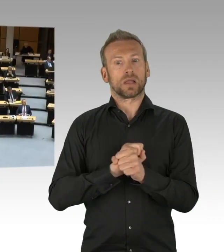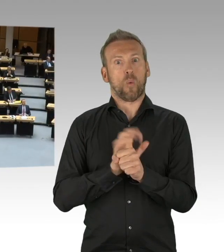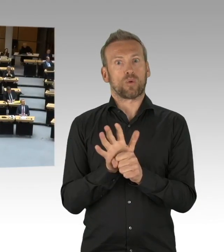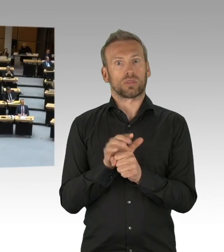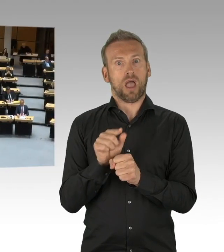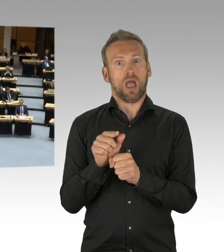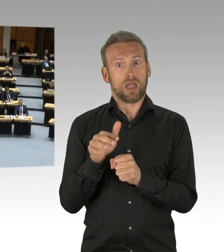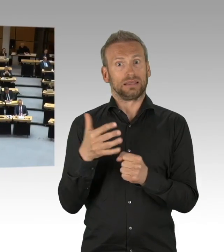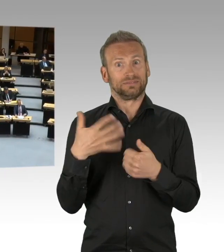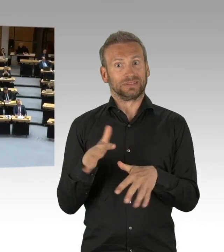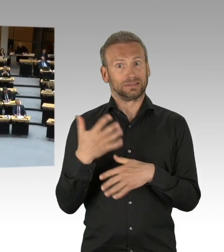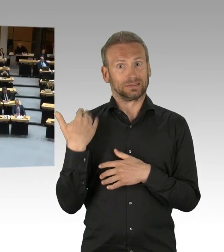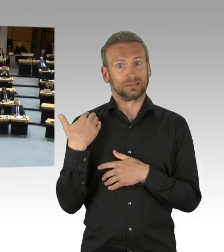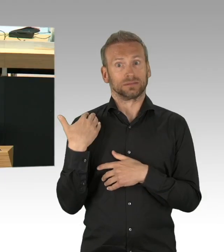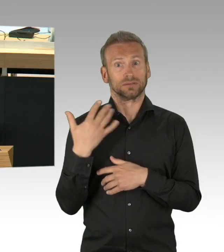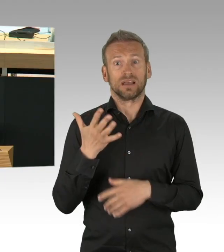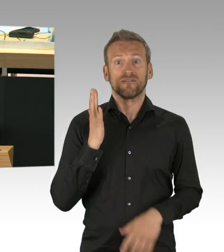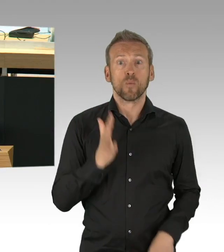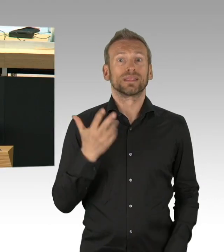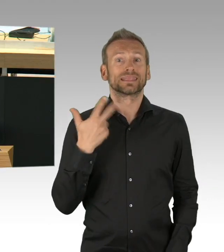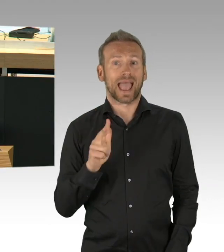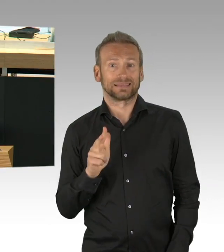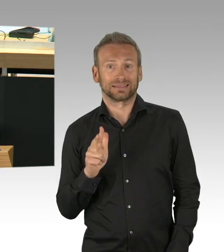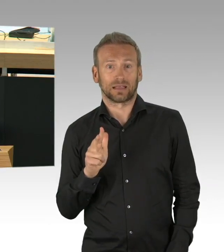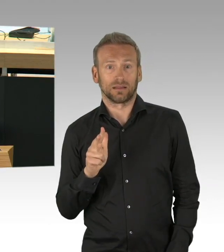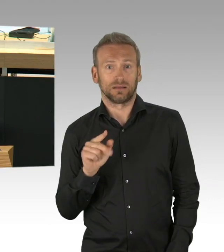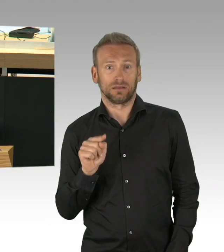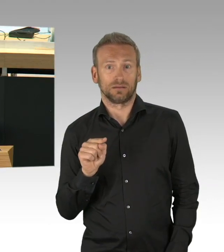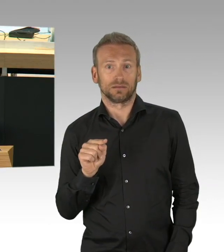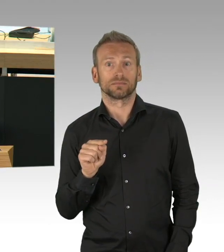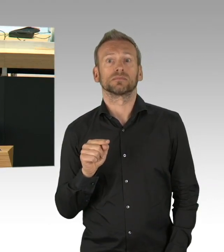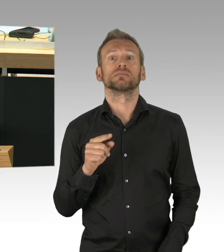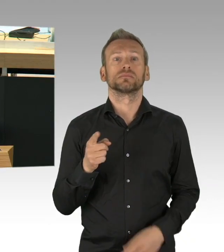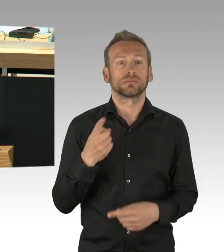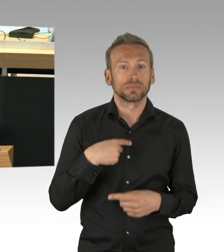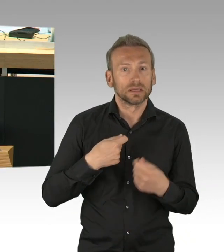Dass man, dass man, Frau Kollegin, im Nachhinein schlauer ist, das ist in der Natur der Sache.